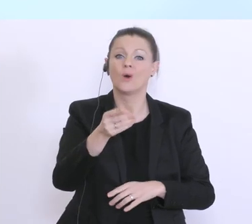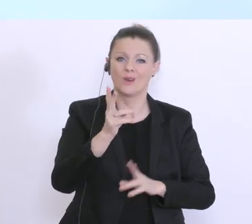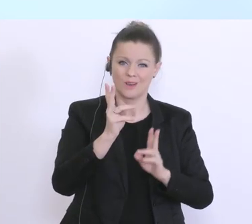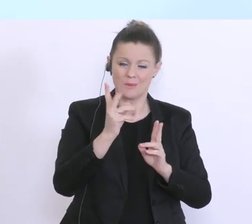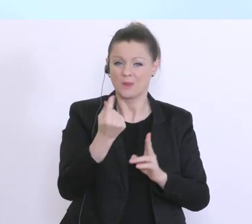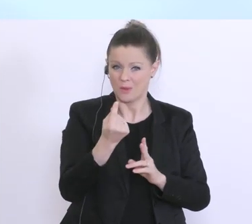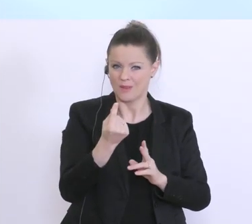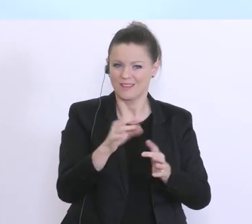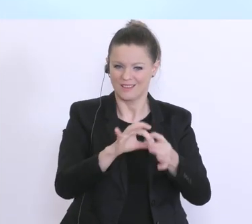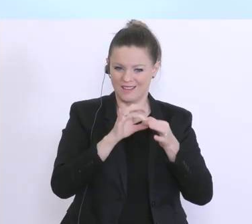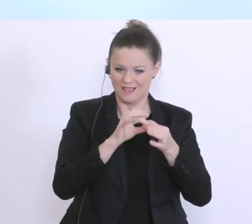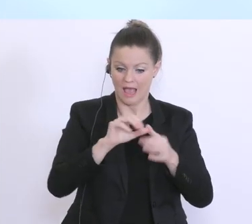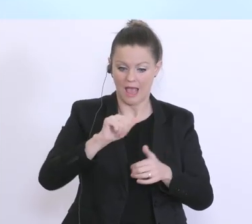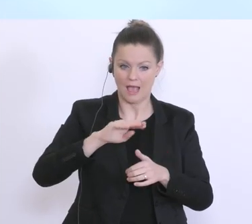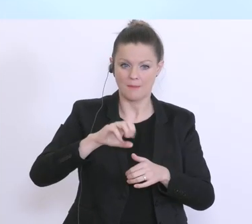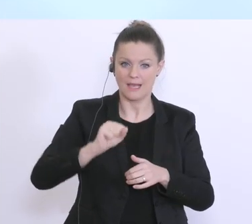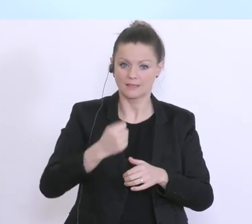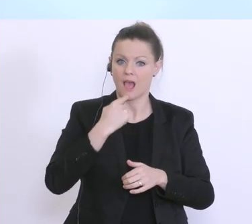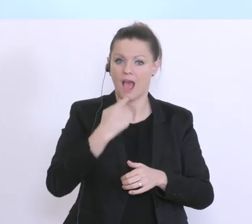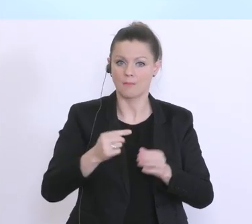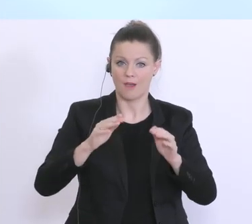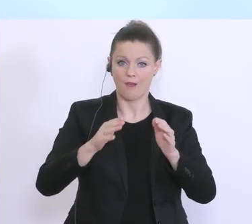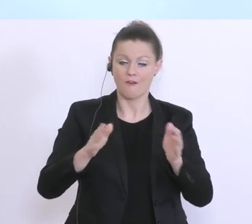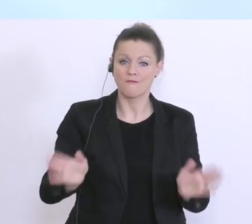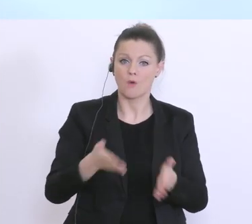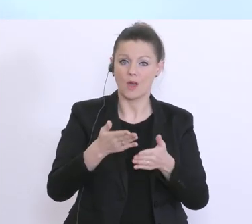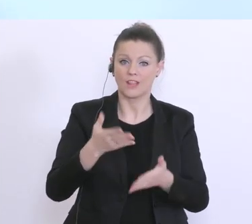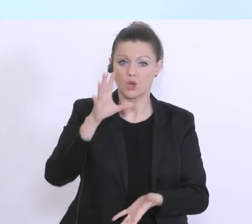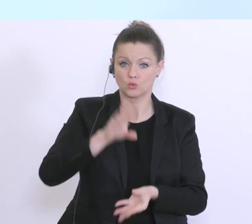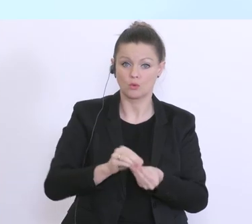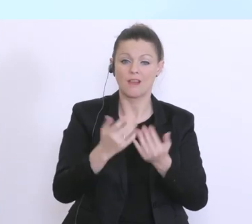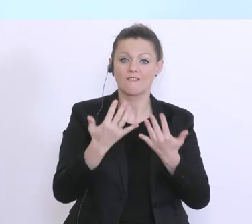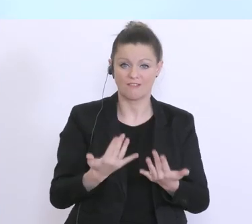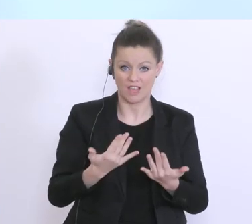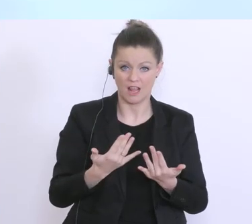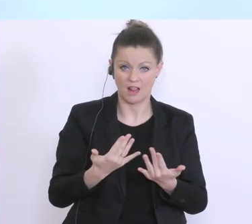Förderung durch das AMS. Das AMS macht natürlich ganz normal weiter, erfasst und berechnet die